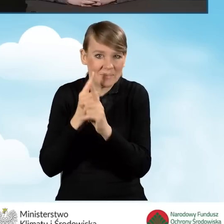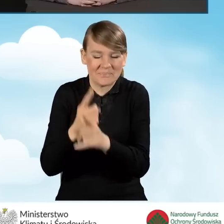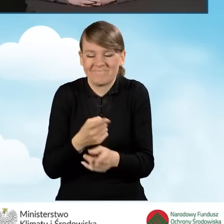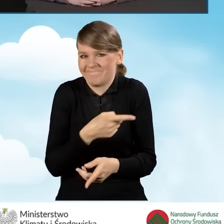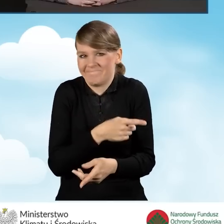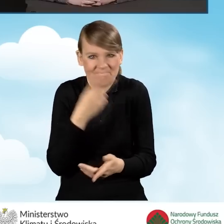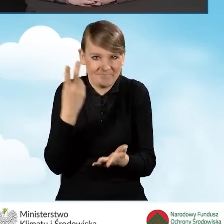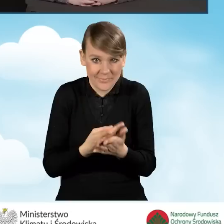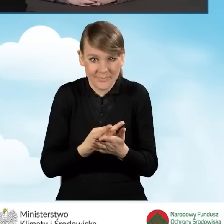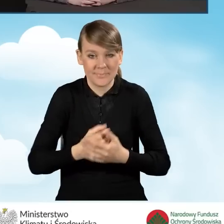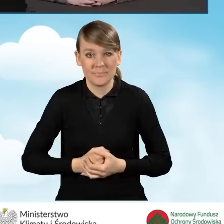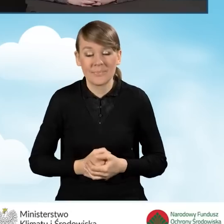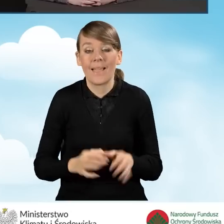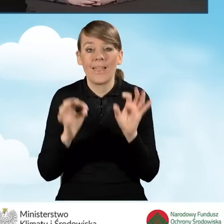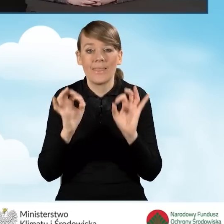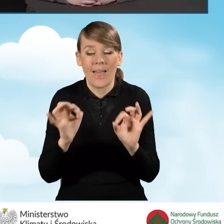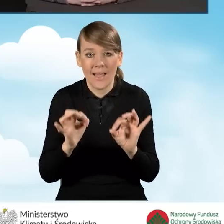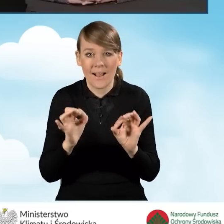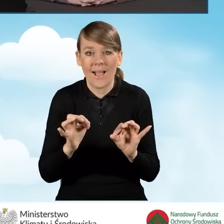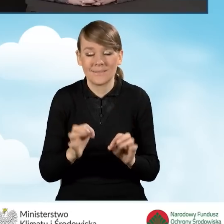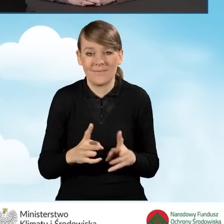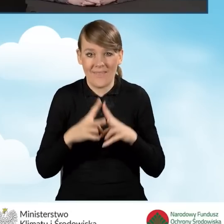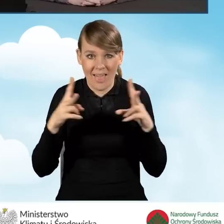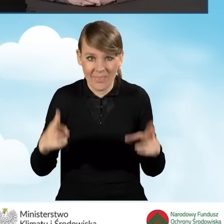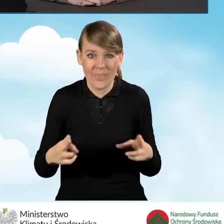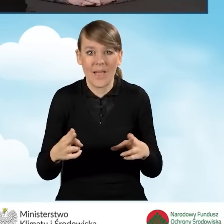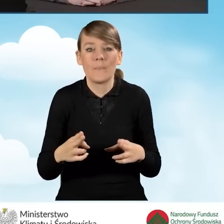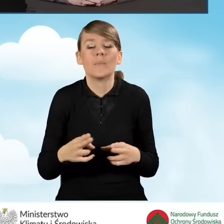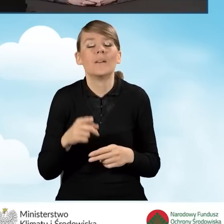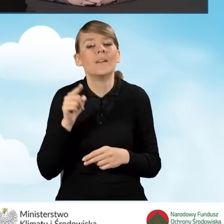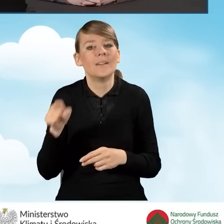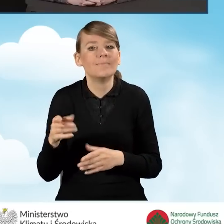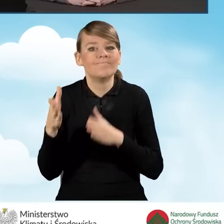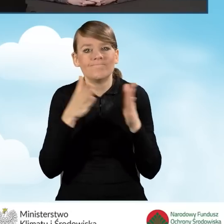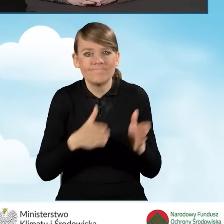W tej chwili jesteśmy na etapie tworzenia całej struktury instytucjonalnej,